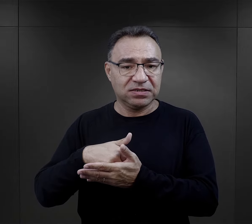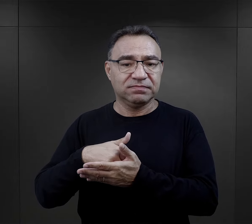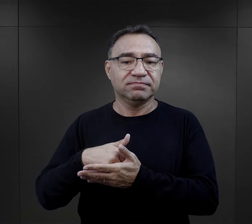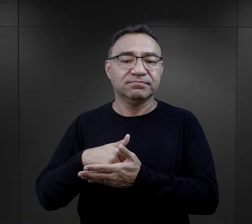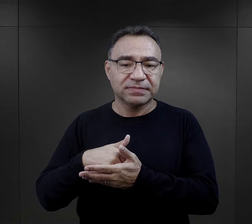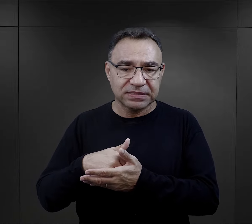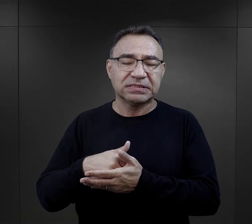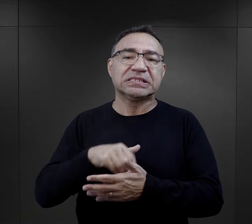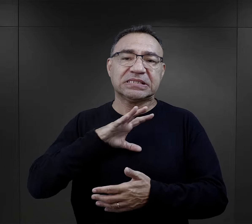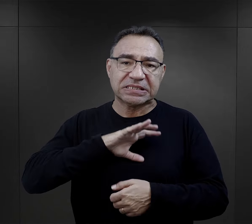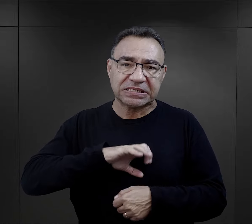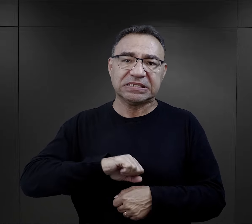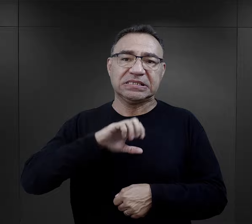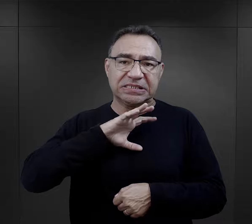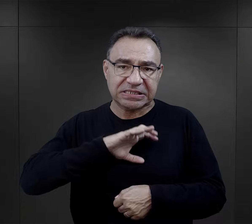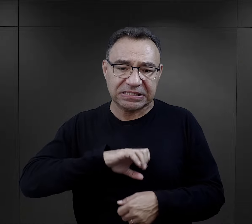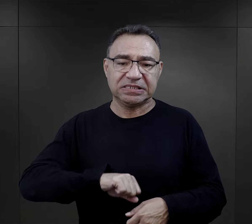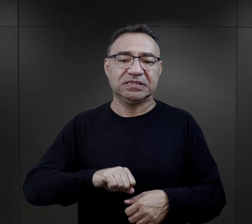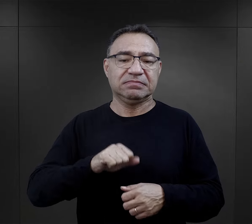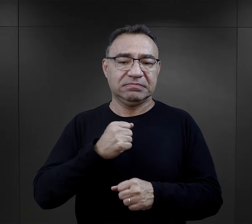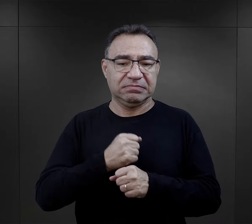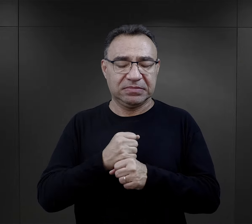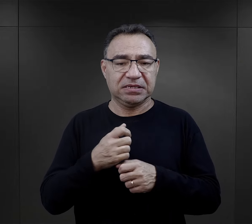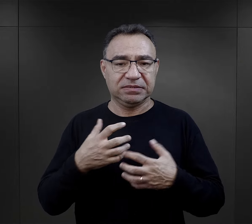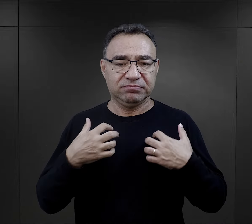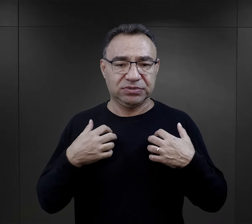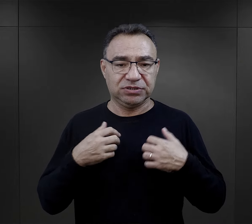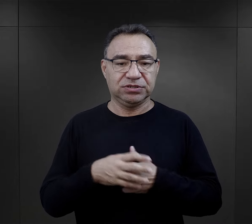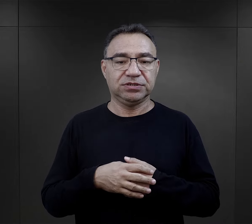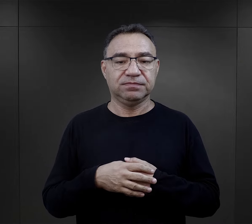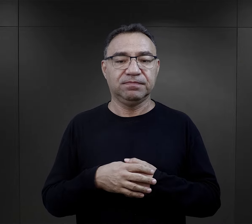czyli po prostu dało się tę pracę wykonać i przeżyć.